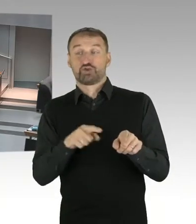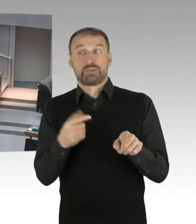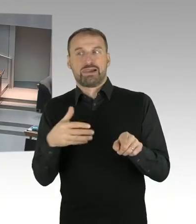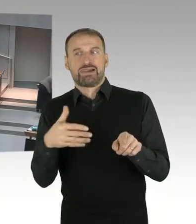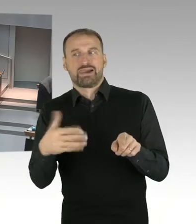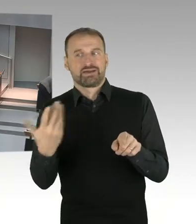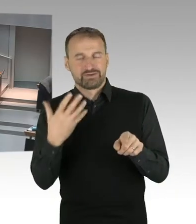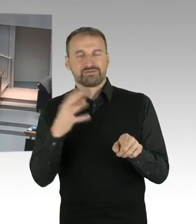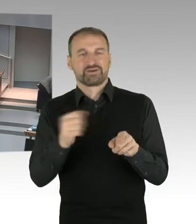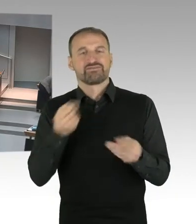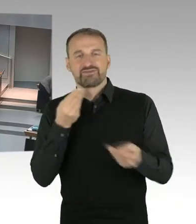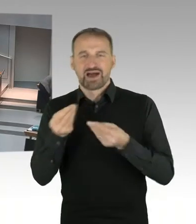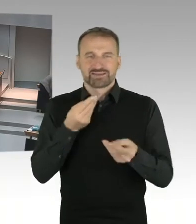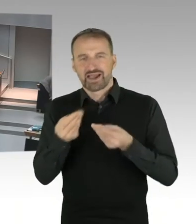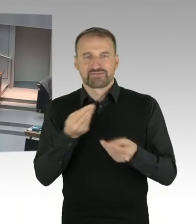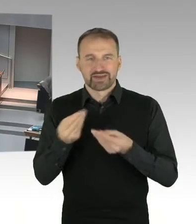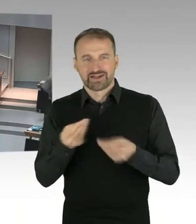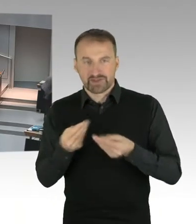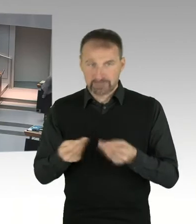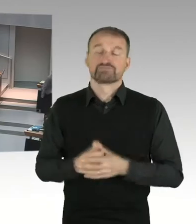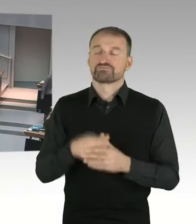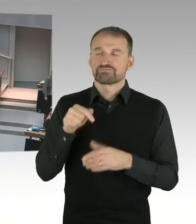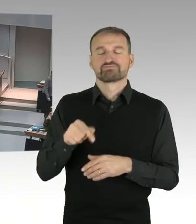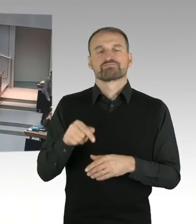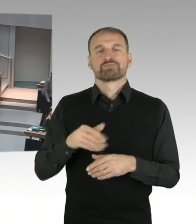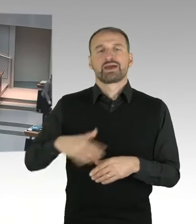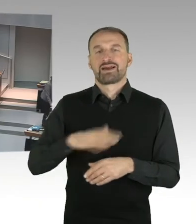Gedenk- und Erinnerungsort eine angemessene Ausgestaltung zu finden.